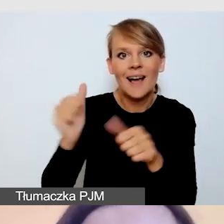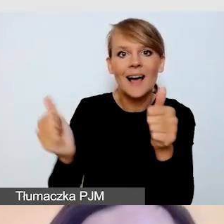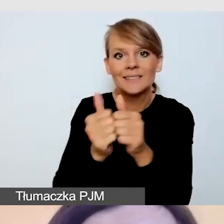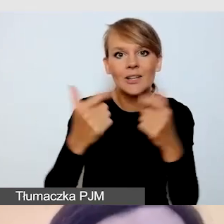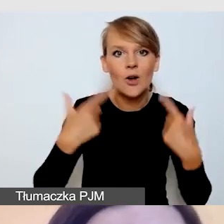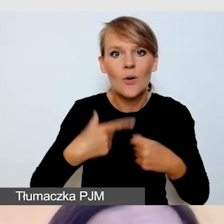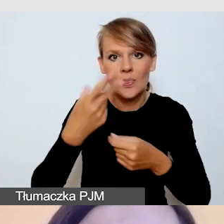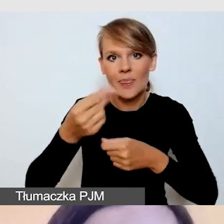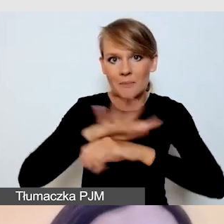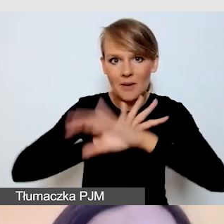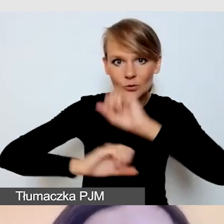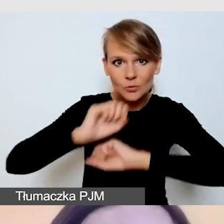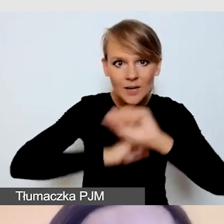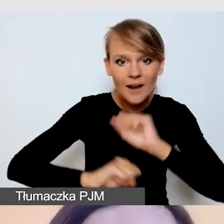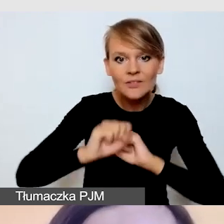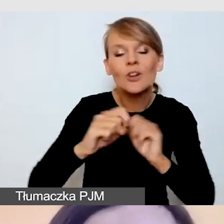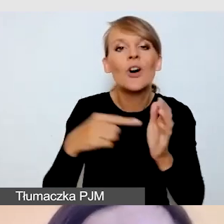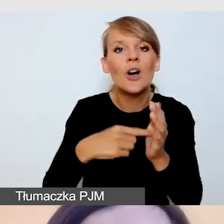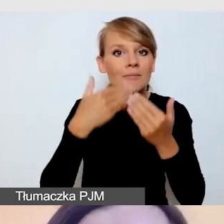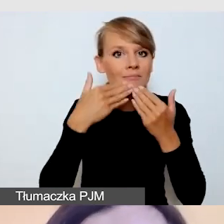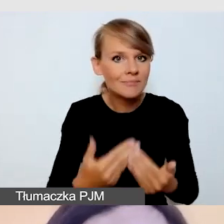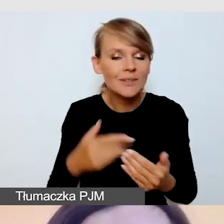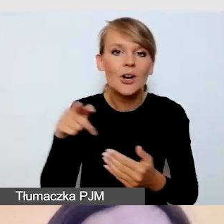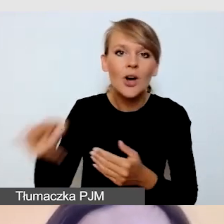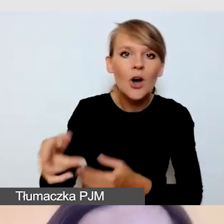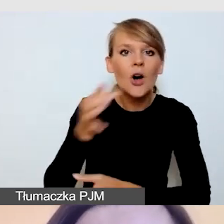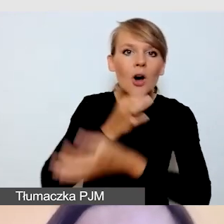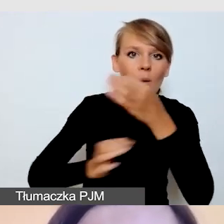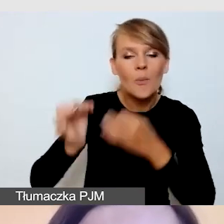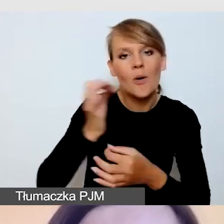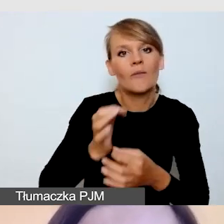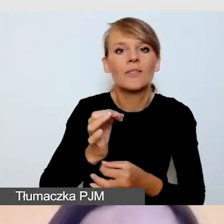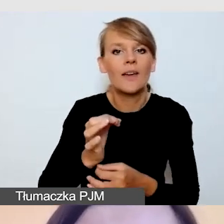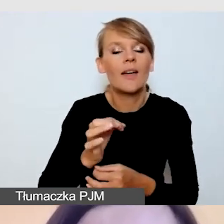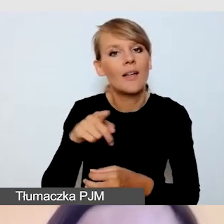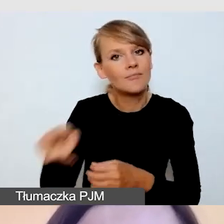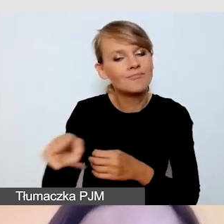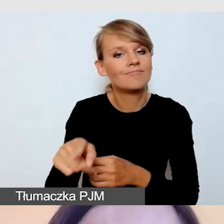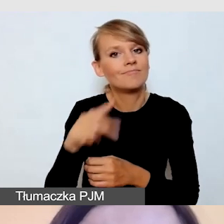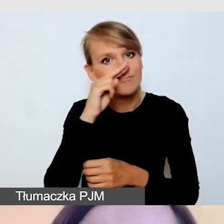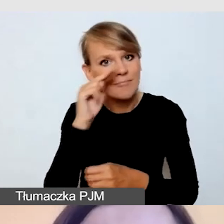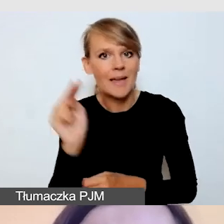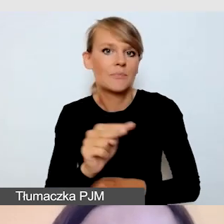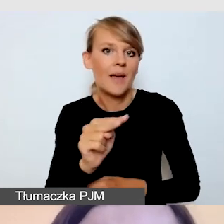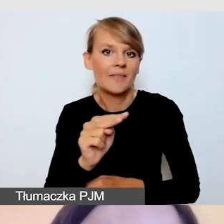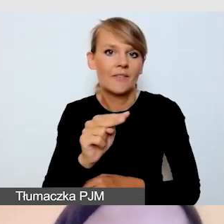dzięki czemu przedstawi nam bardzo bliską perspektywę środowiska